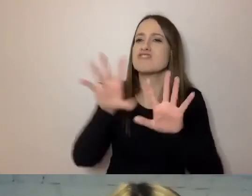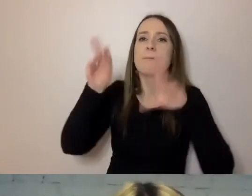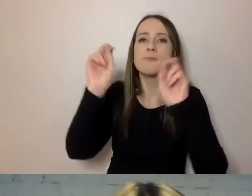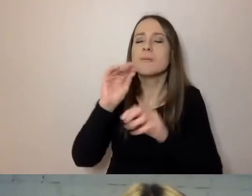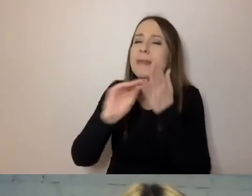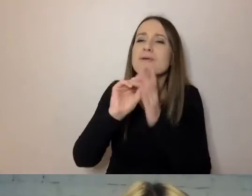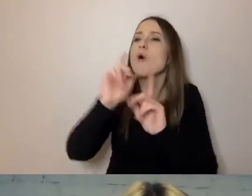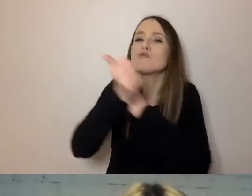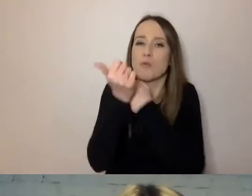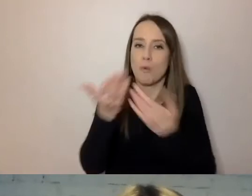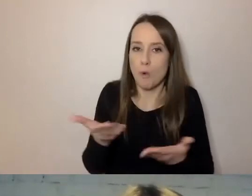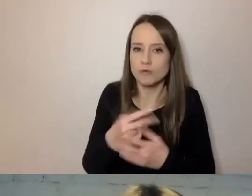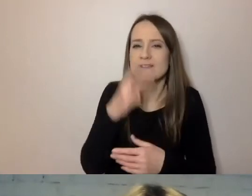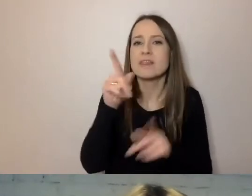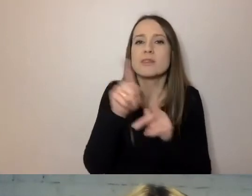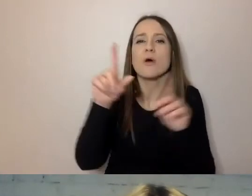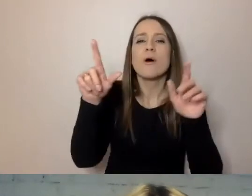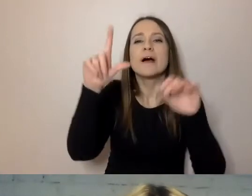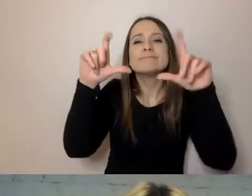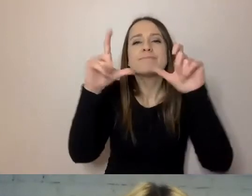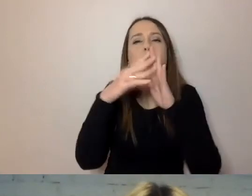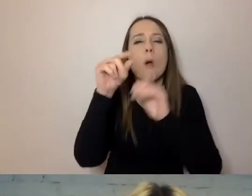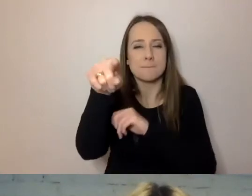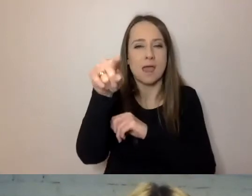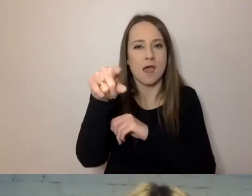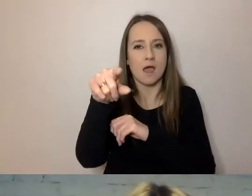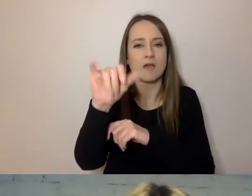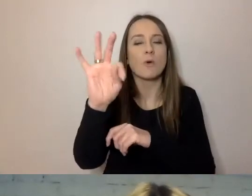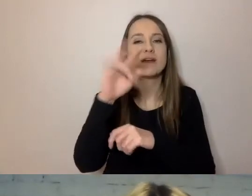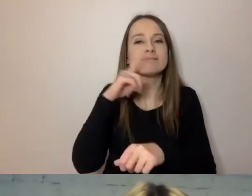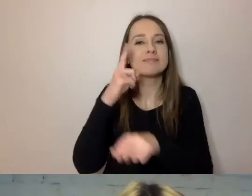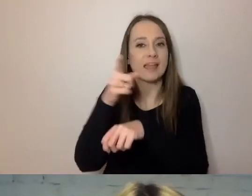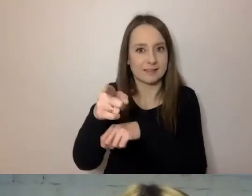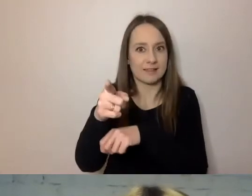To jest fotokopia tego dokumentu. Decyzji, którą wydał Winston Churchill.